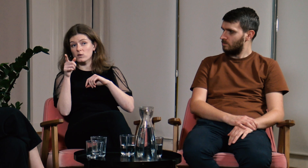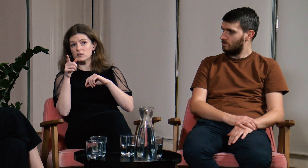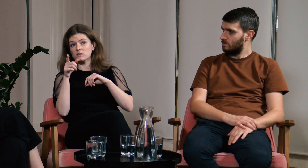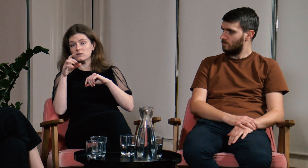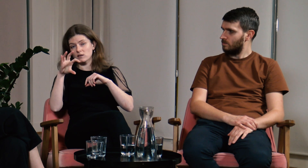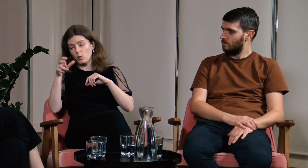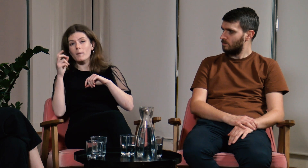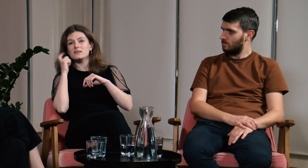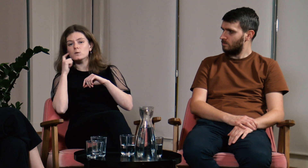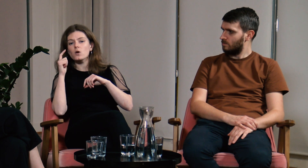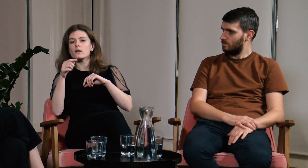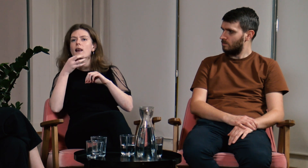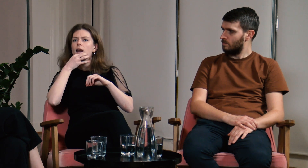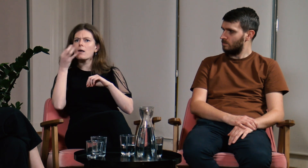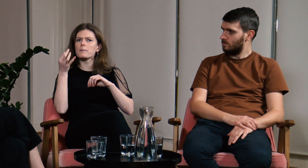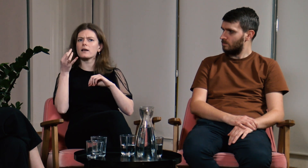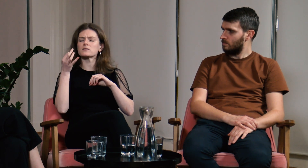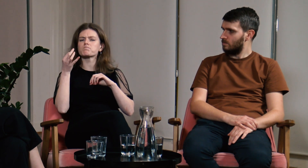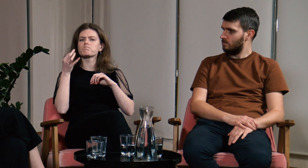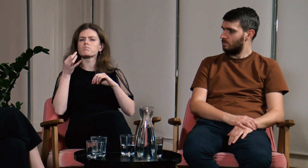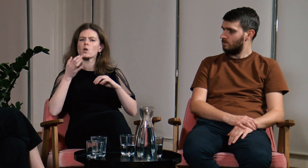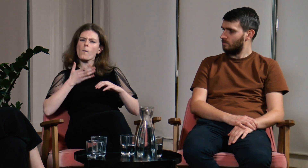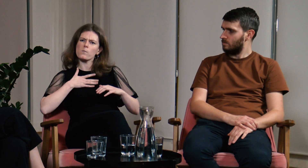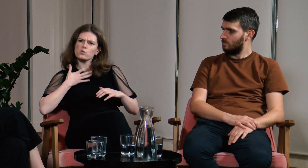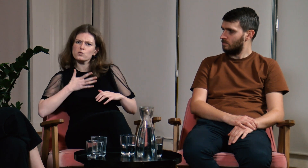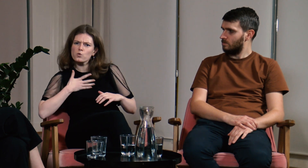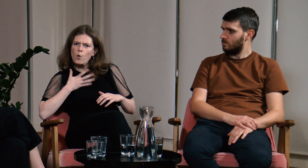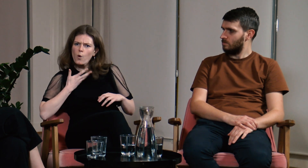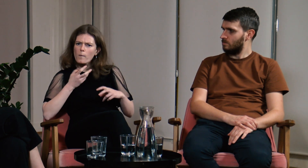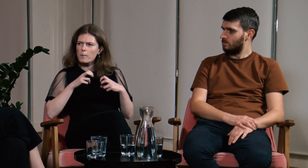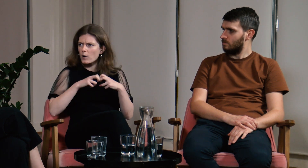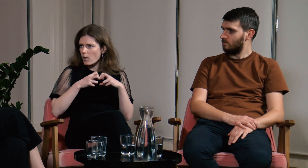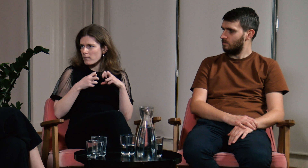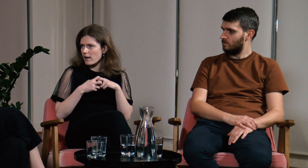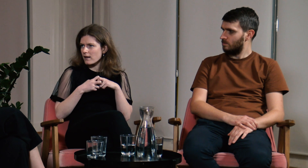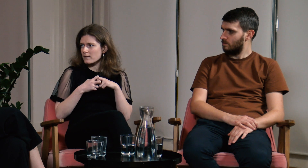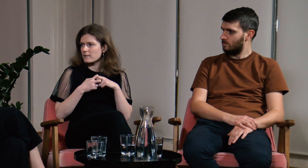będą potrafili lepiej zrozumieć nasz problemy.